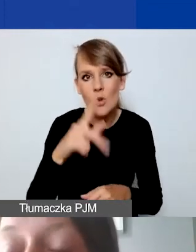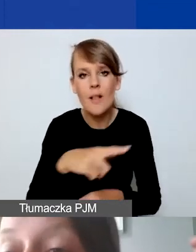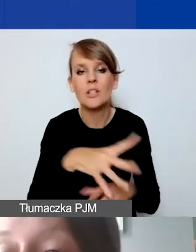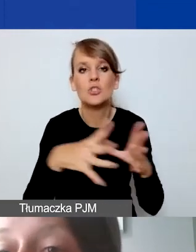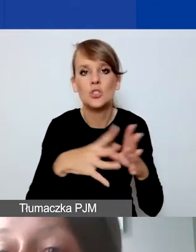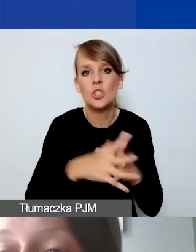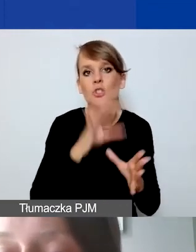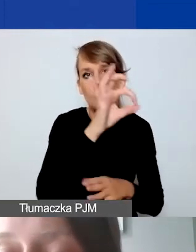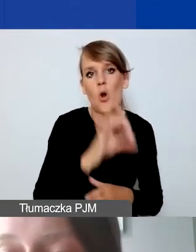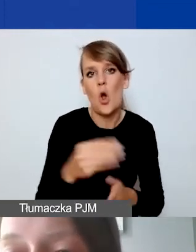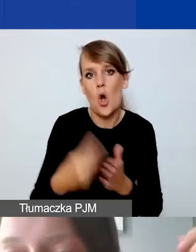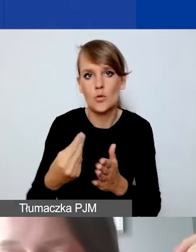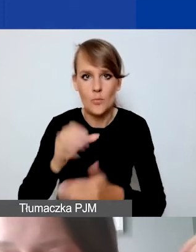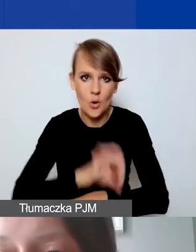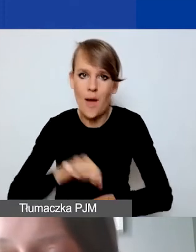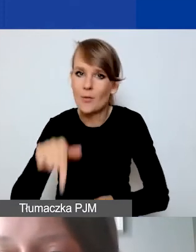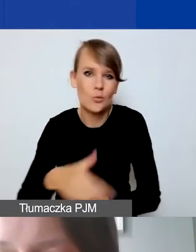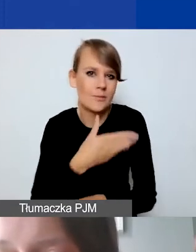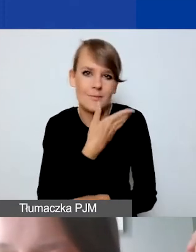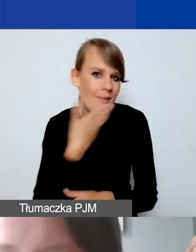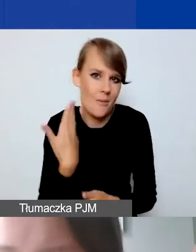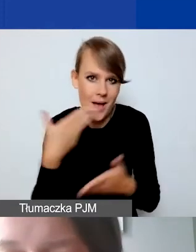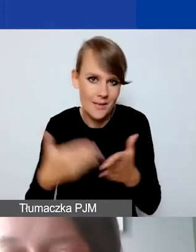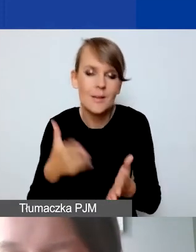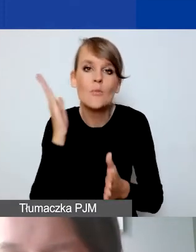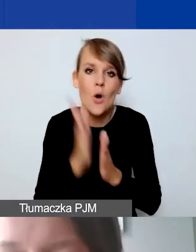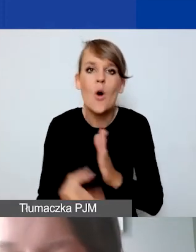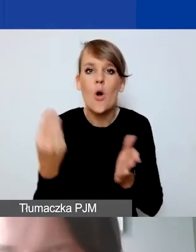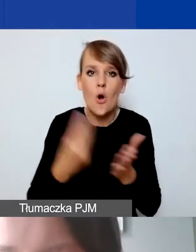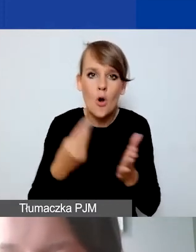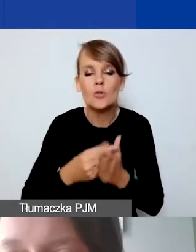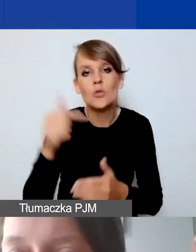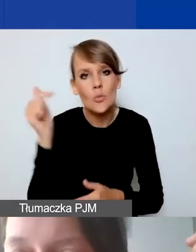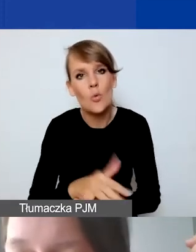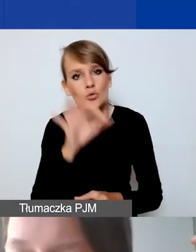Tutaj takiego limitu nie ma. Koszty muszą być po prostu rzetelnie ocenione,